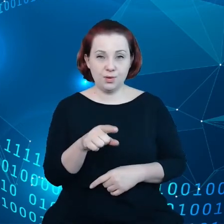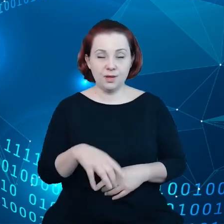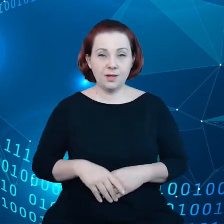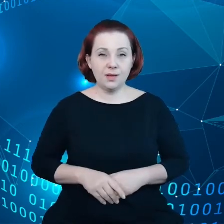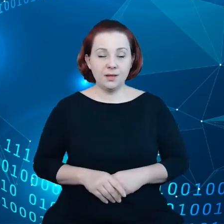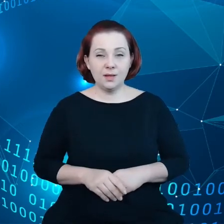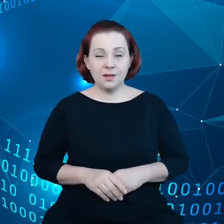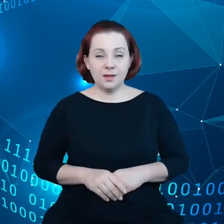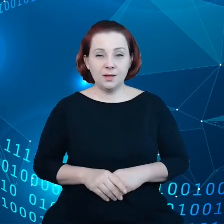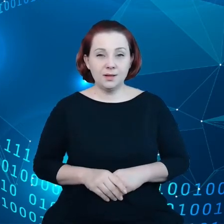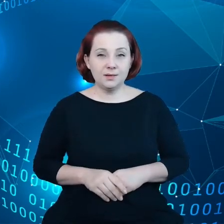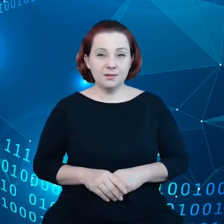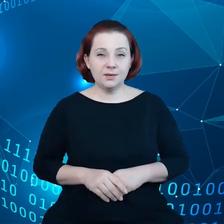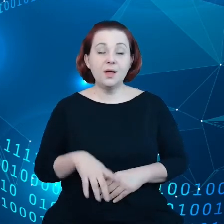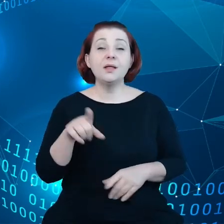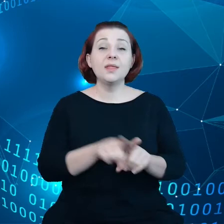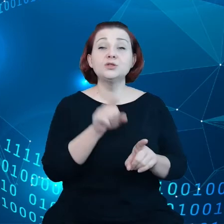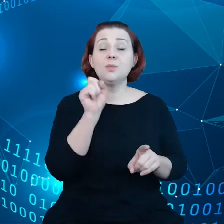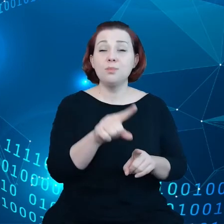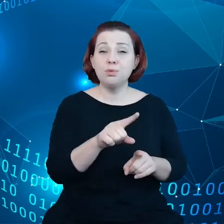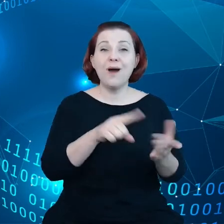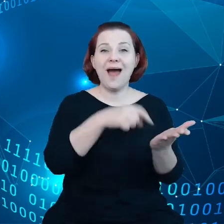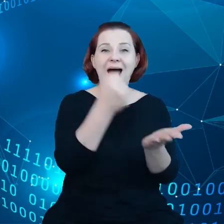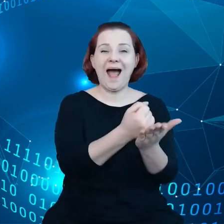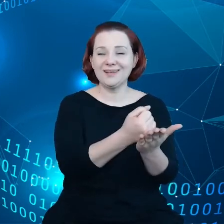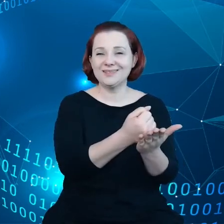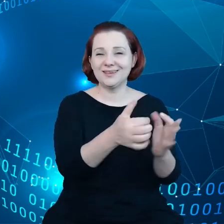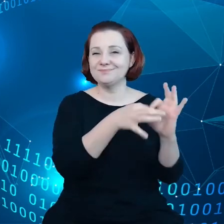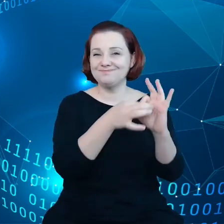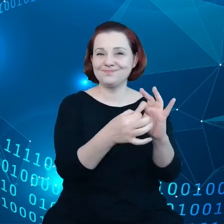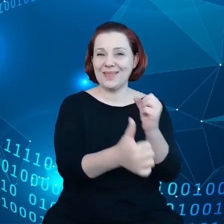Mamy też akt dotyczący danych, który jest inicjatywą dotyczącą